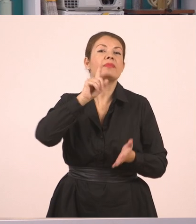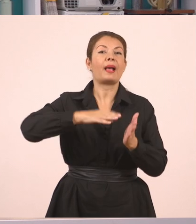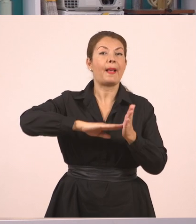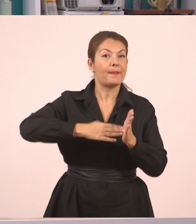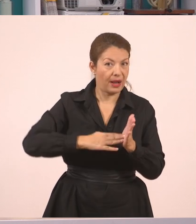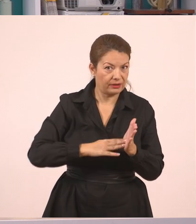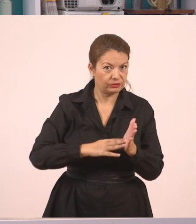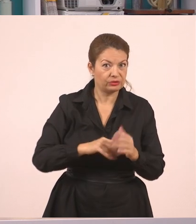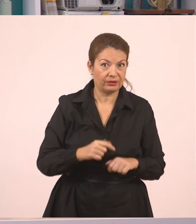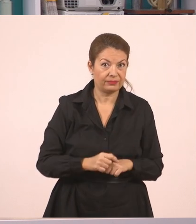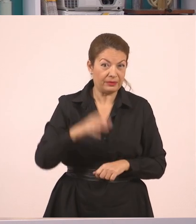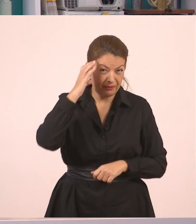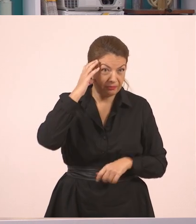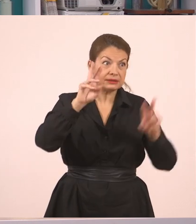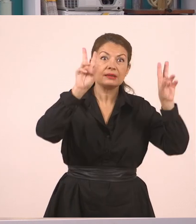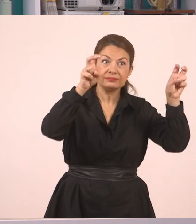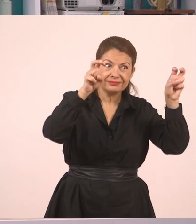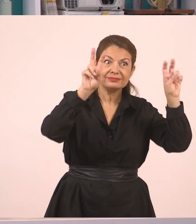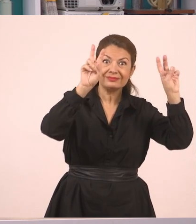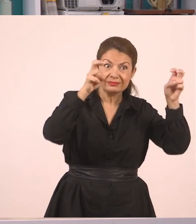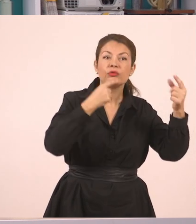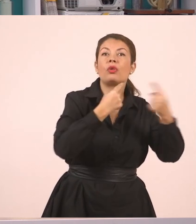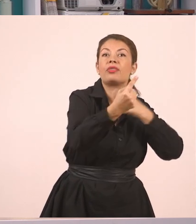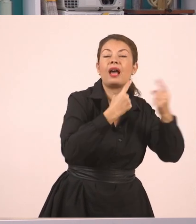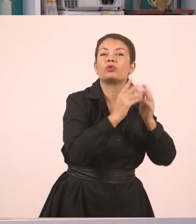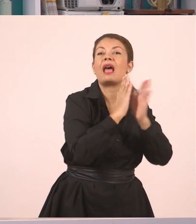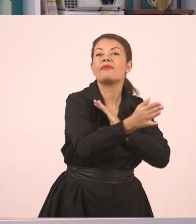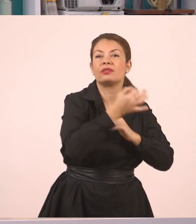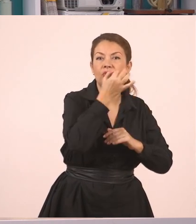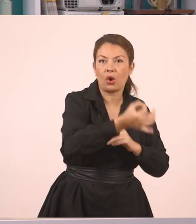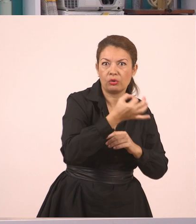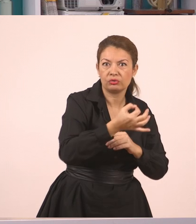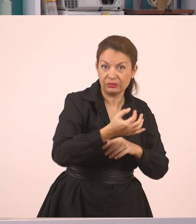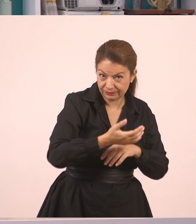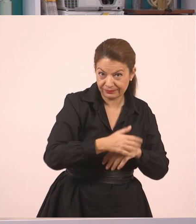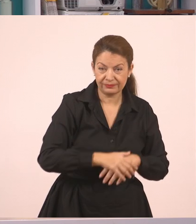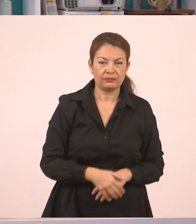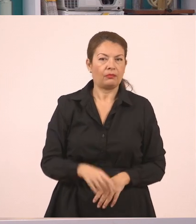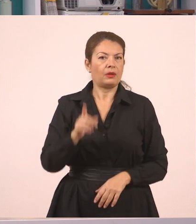σημασία έχει να δούμε τον ευθύ λόγο. "Έχετε συμπληρώσει τις αιτήσεις;", κάνει μία ερώτηση αυτή. Περιμένει λοιπόν μία απάντηση.